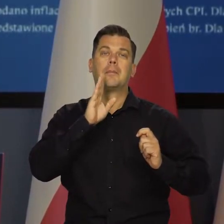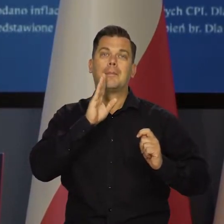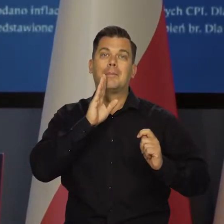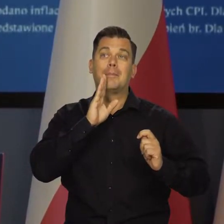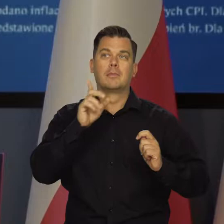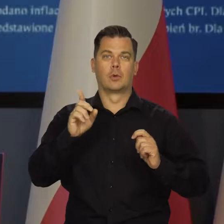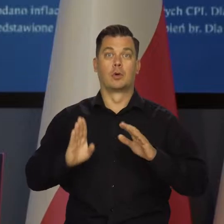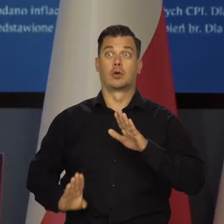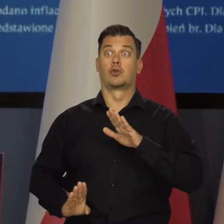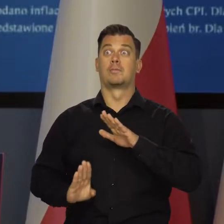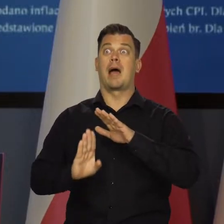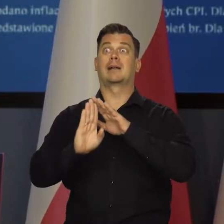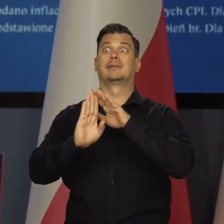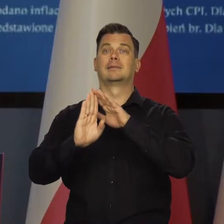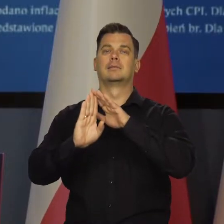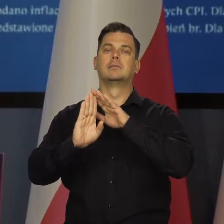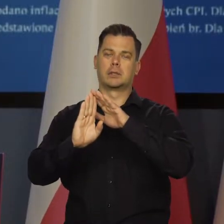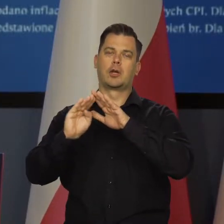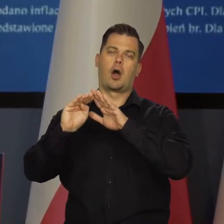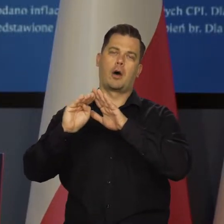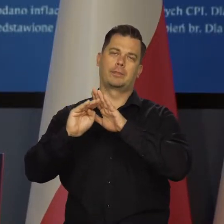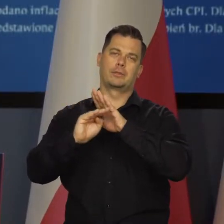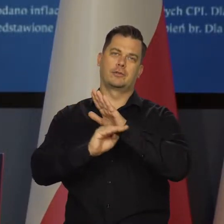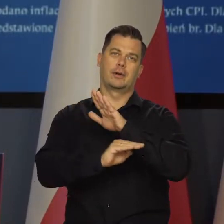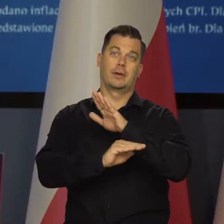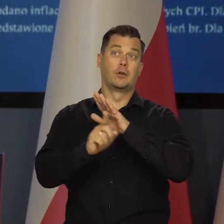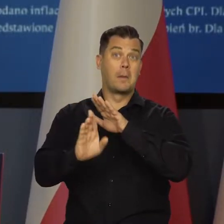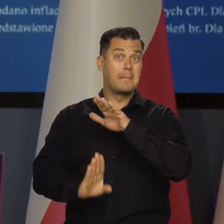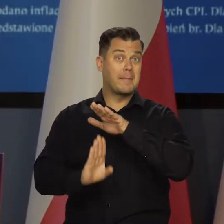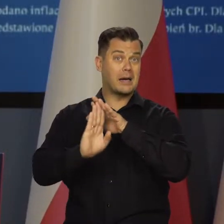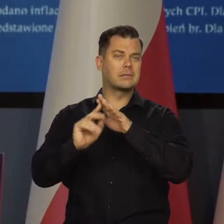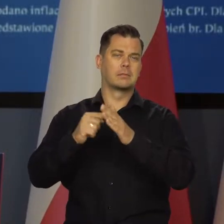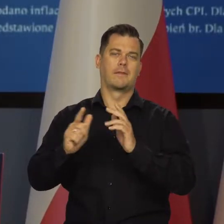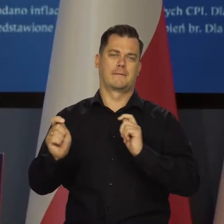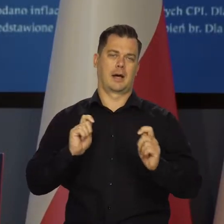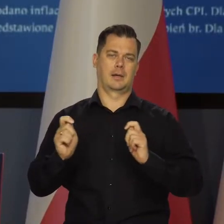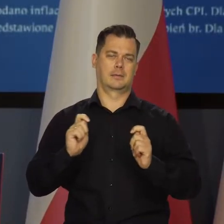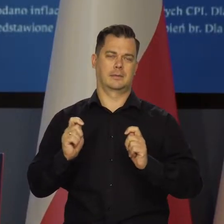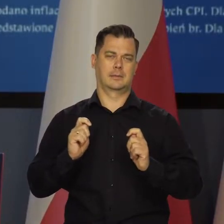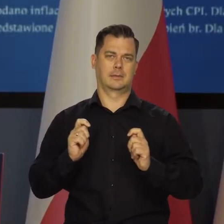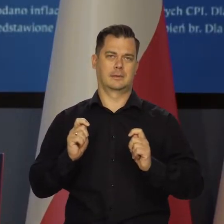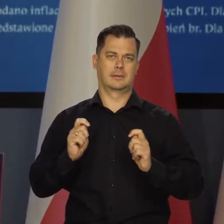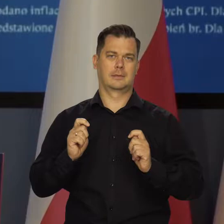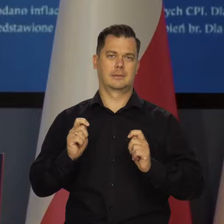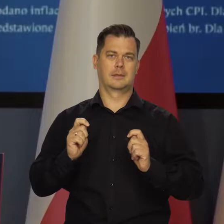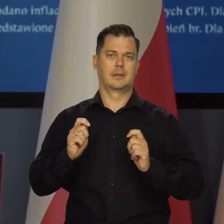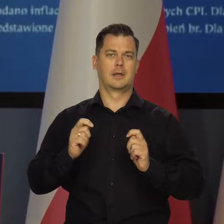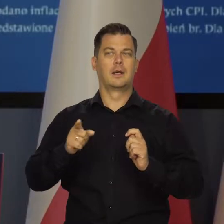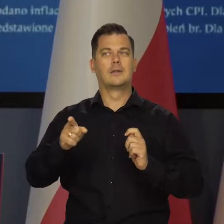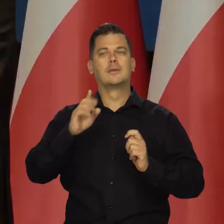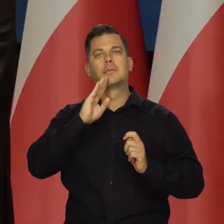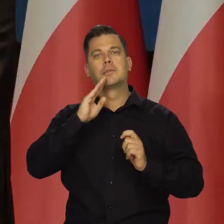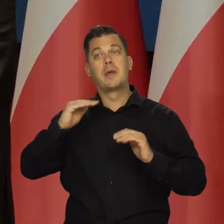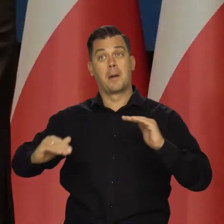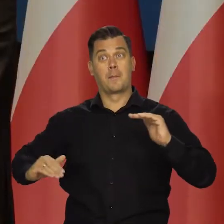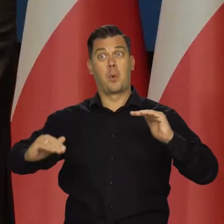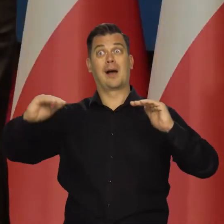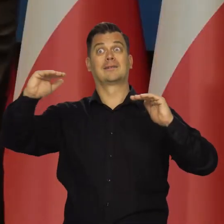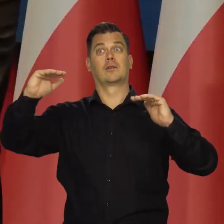To jest prawdopodobnie punkt zwrotny w naszej inflacji. Ten najwyższy punkt inflacyjny. To jest taki płaskowyż.